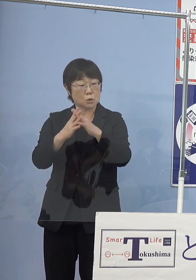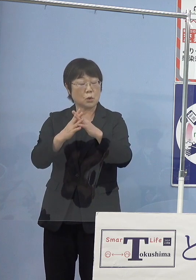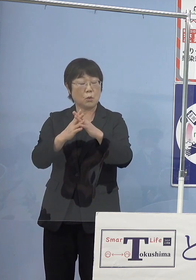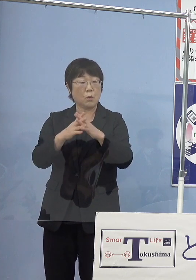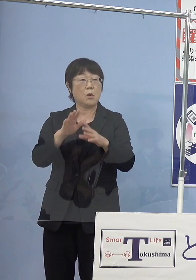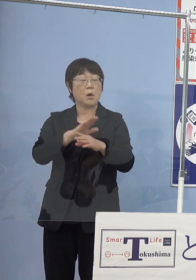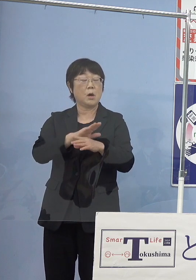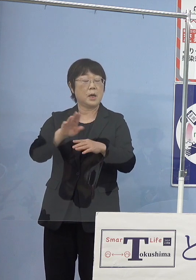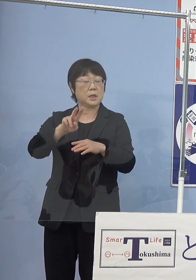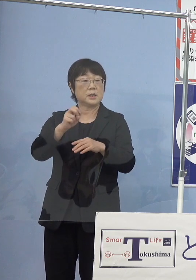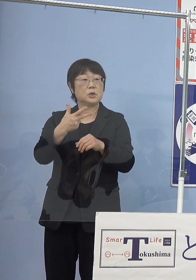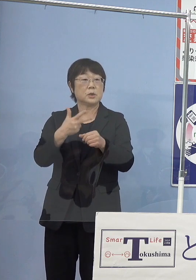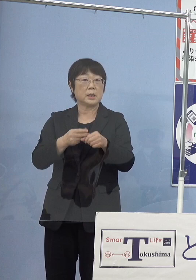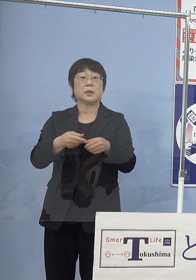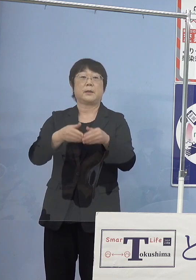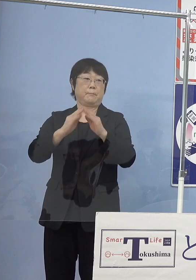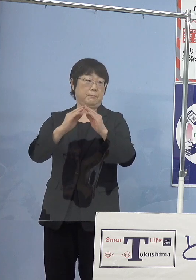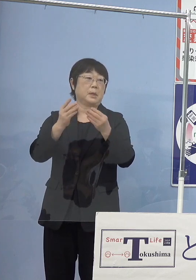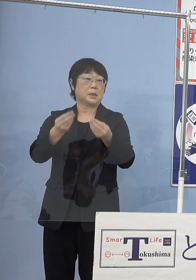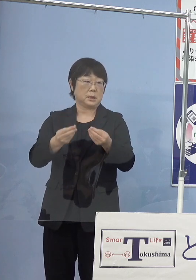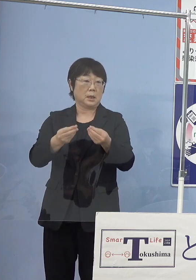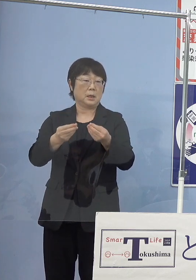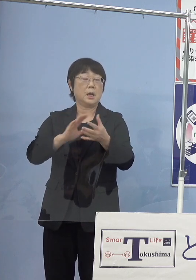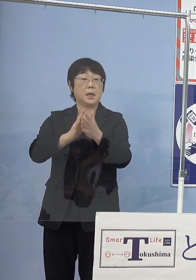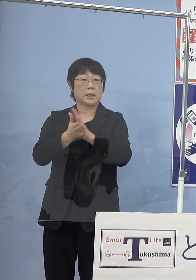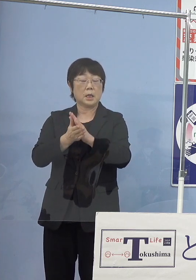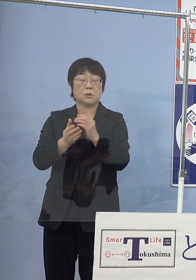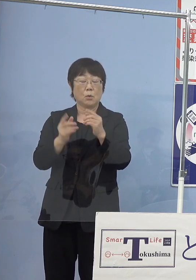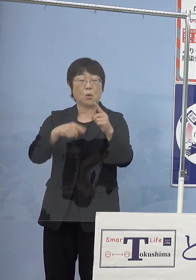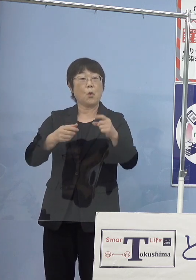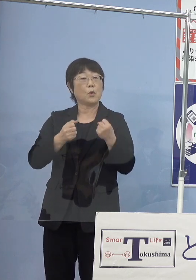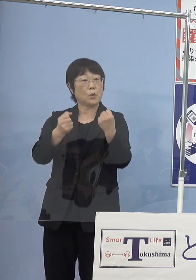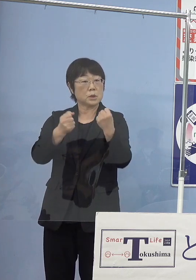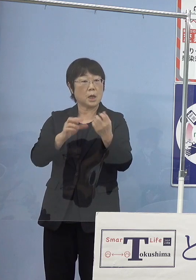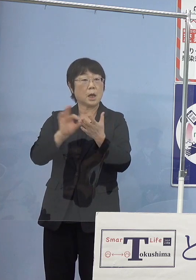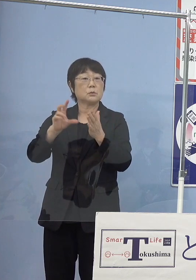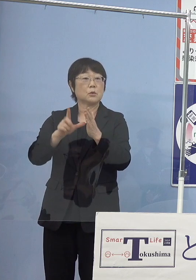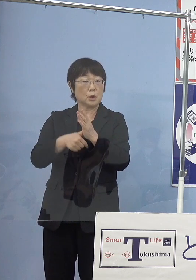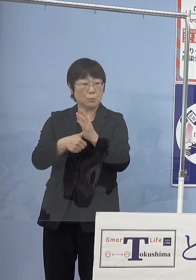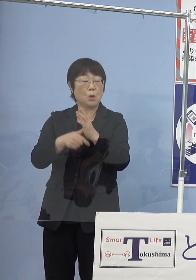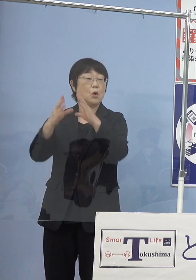県の公用車買う時にも国の方からの支援 これもありますので